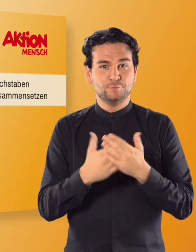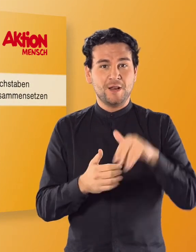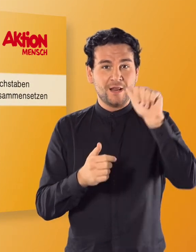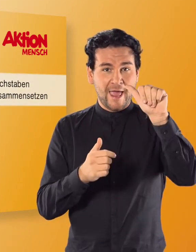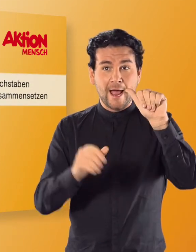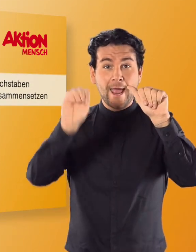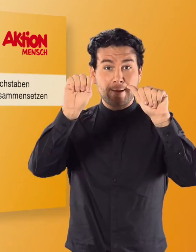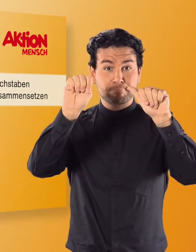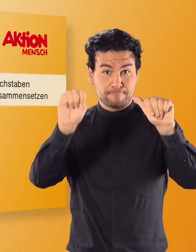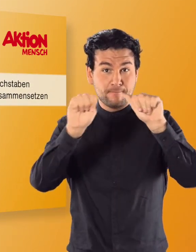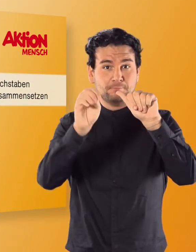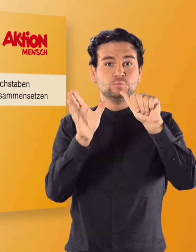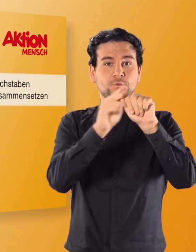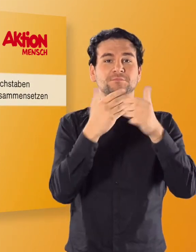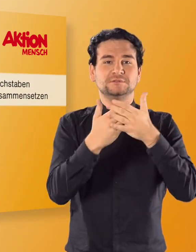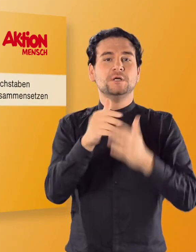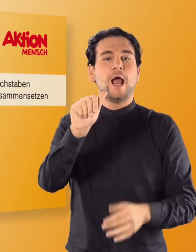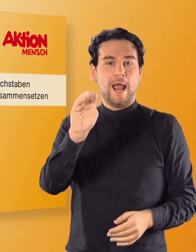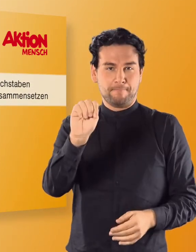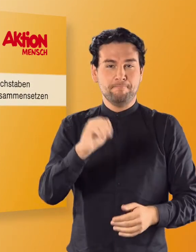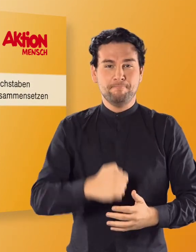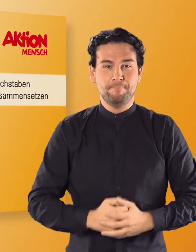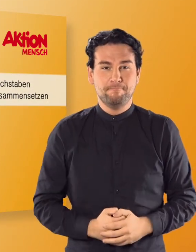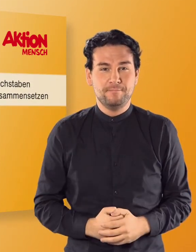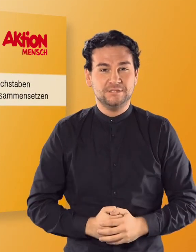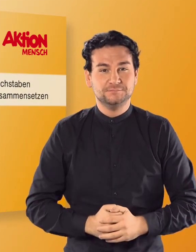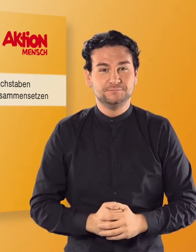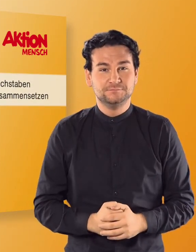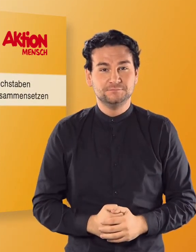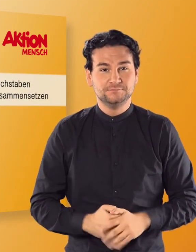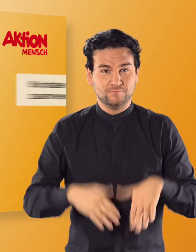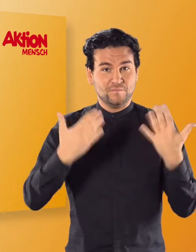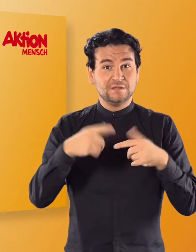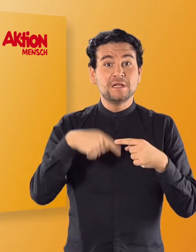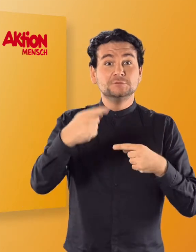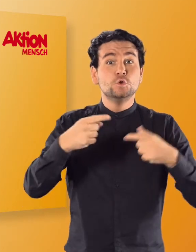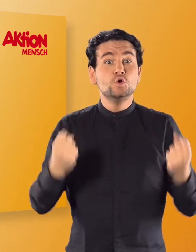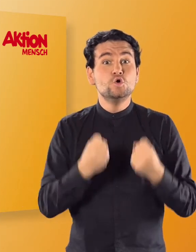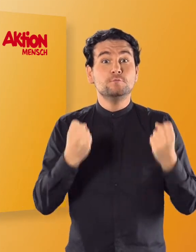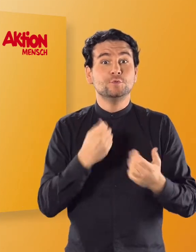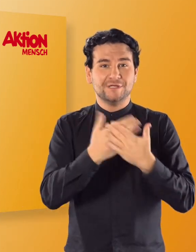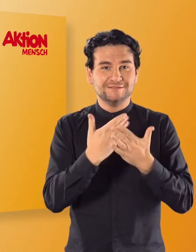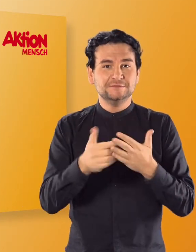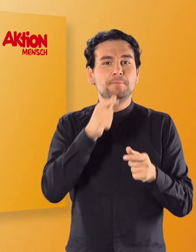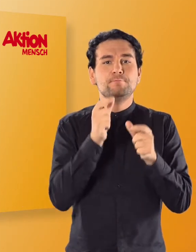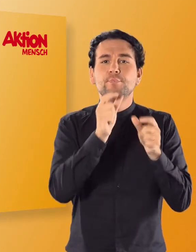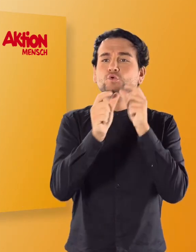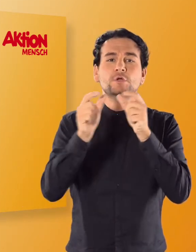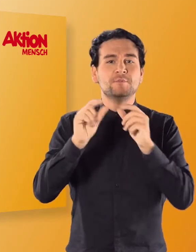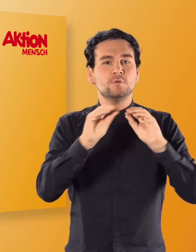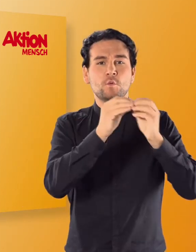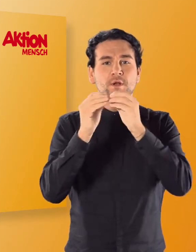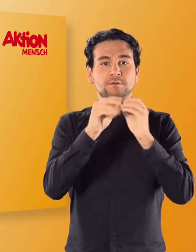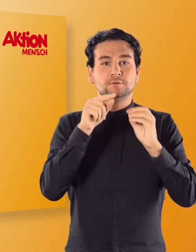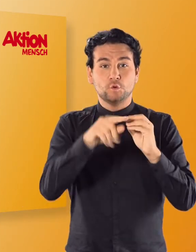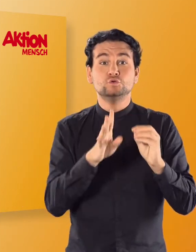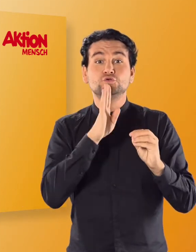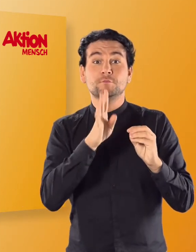Aus A und M wird so zum Beispiel „AM“. Lasst euch in der nächsten Übung eine Buchstabenkombination ansagen: